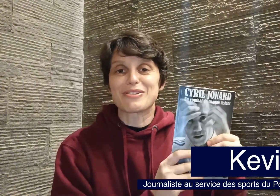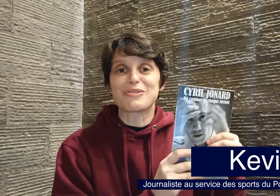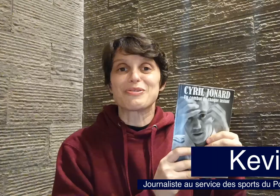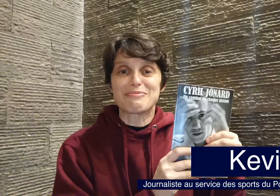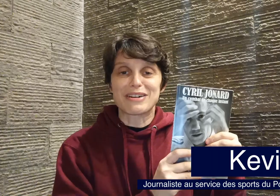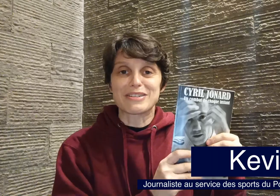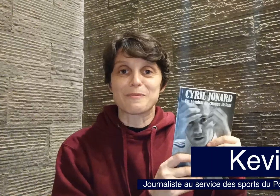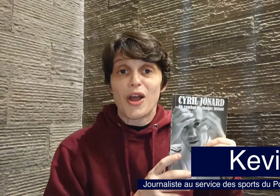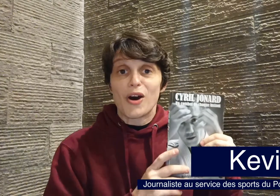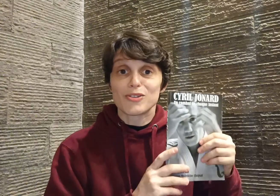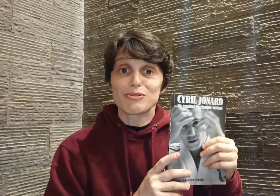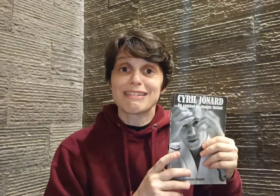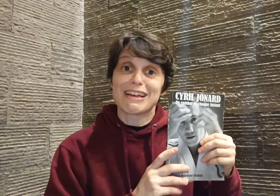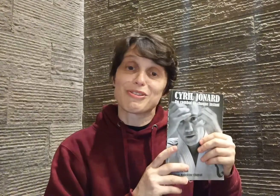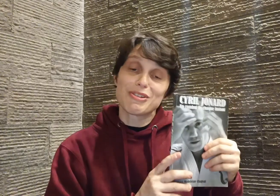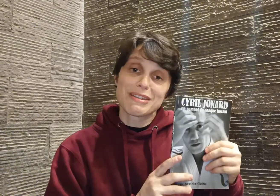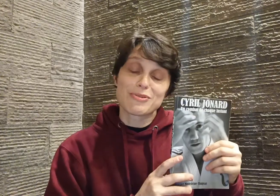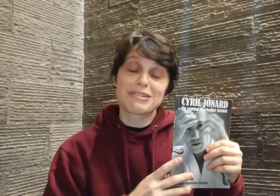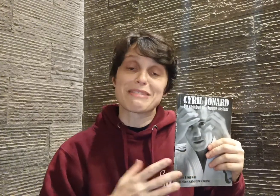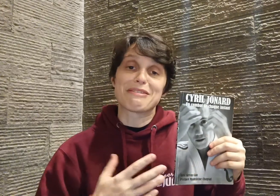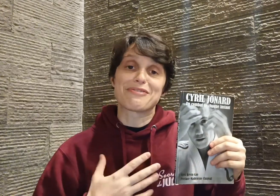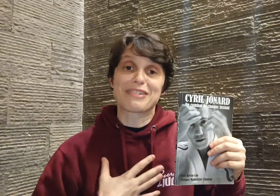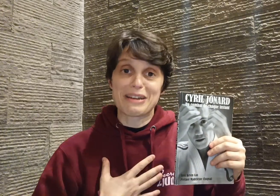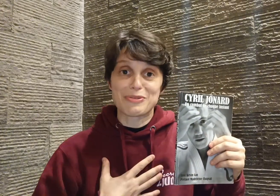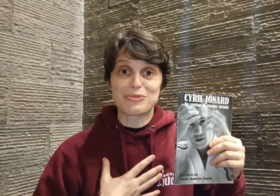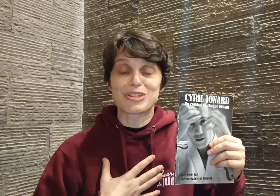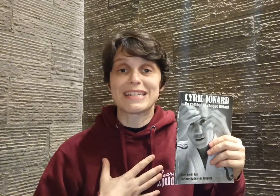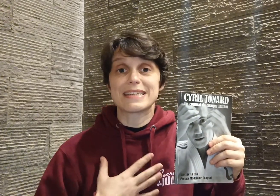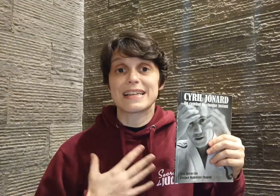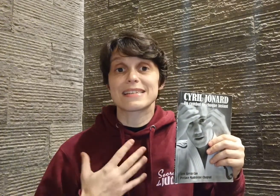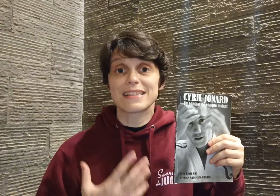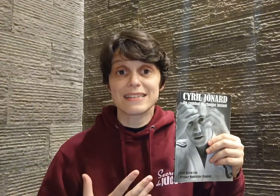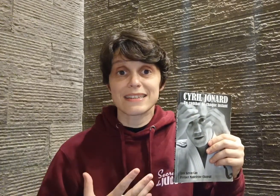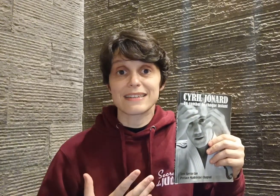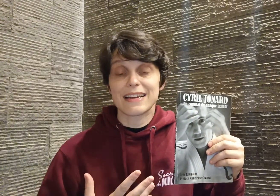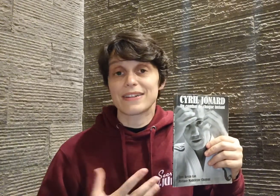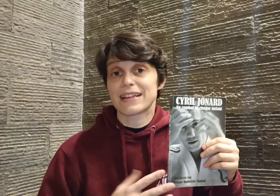collaboration. Ensuite, la deuxième chose qui m'a vraiment touchée, c'est la sincérité avec laquelle